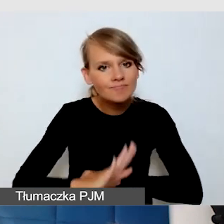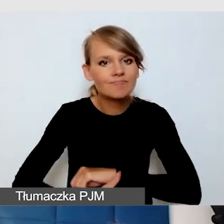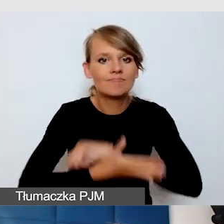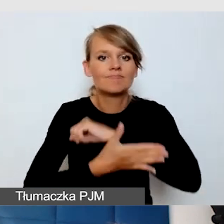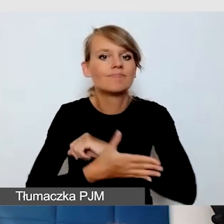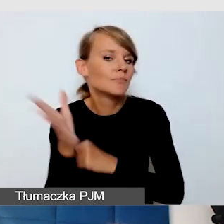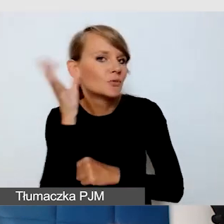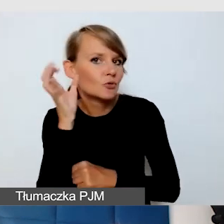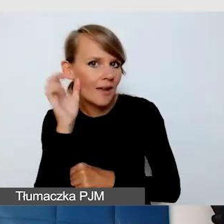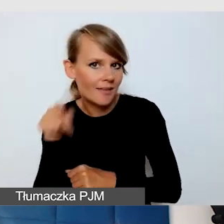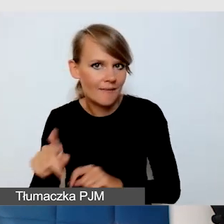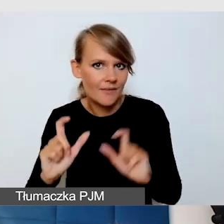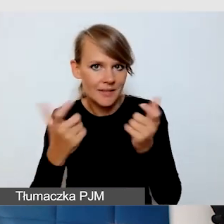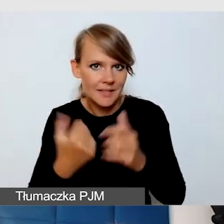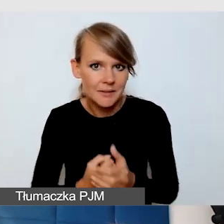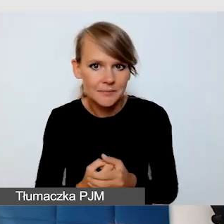Myślimy o tym na wydarzeniu, które jest na miejscu.